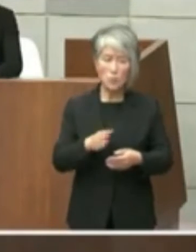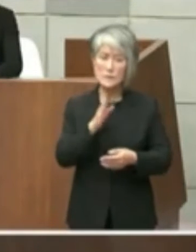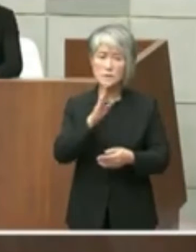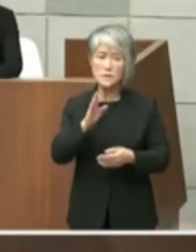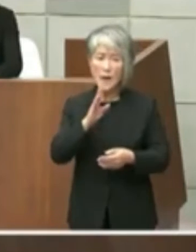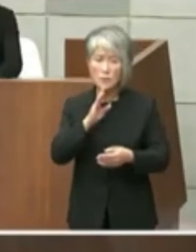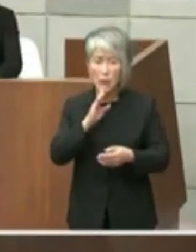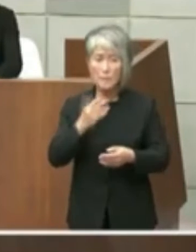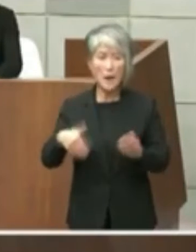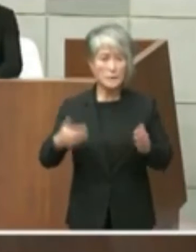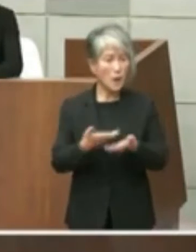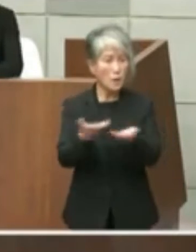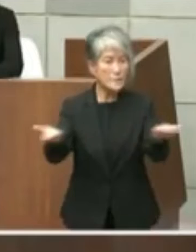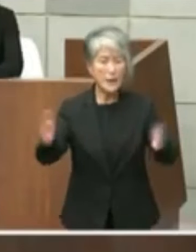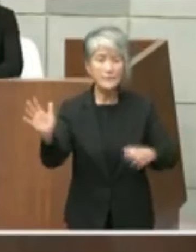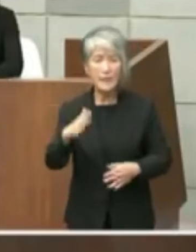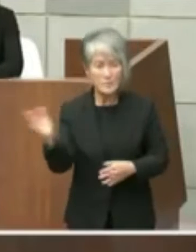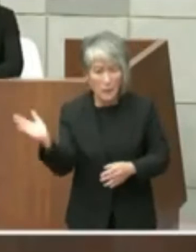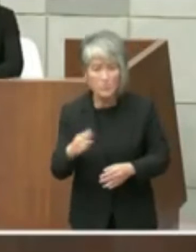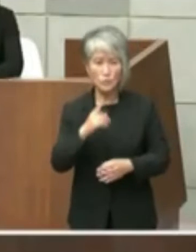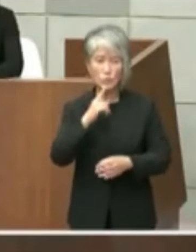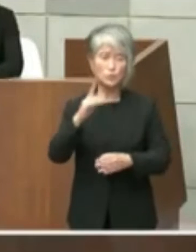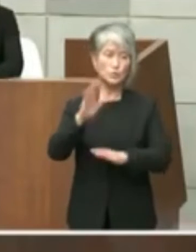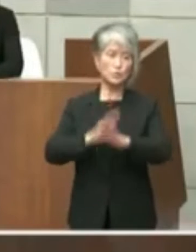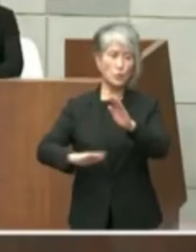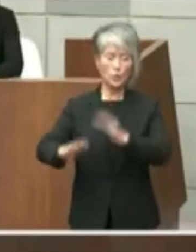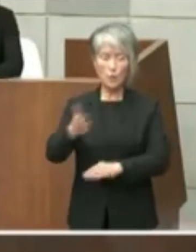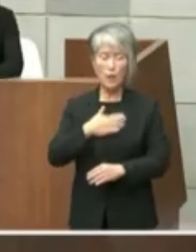していない状況という風な話でありました ので率直なところ